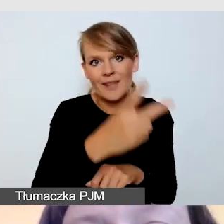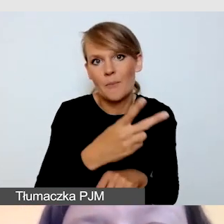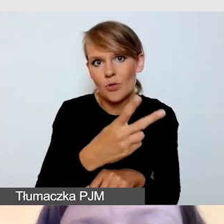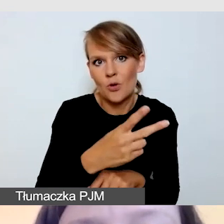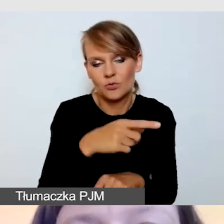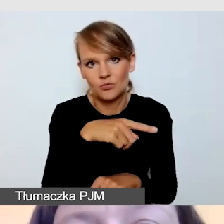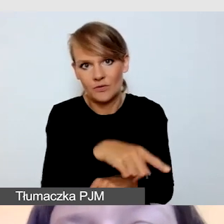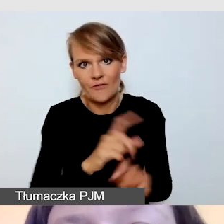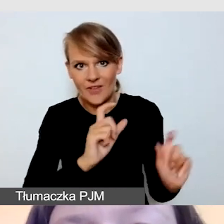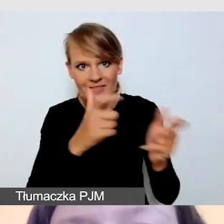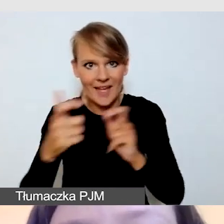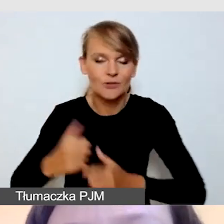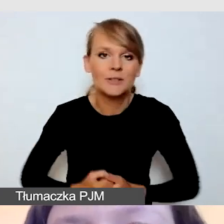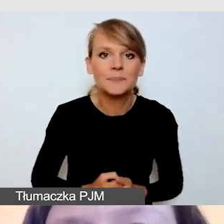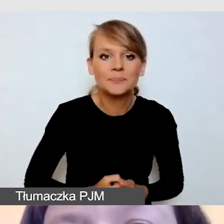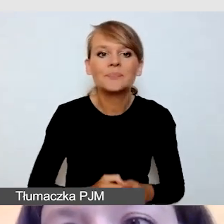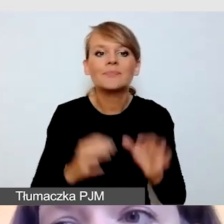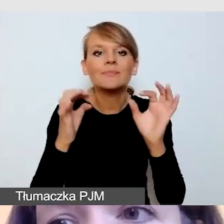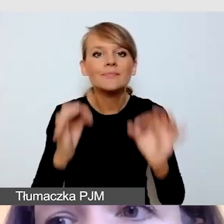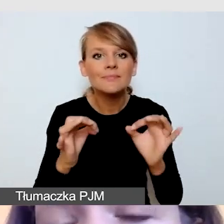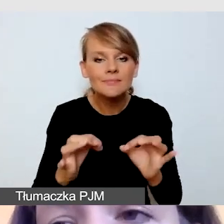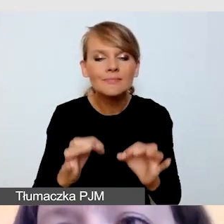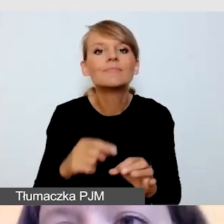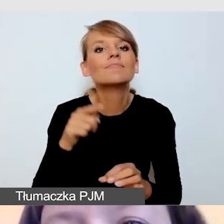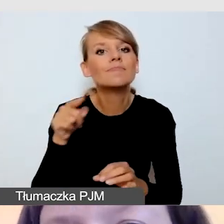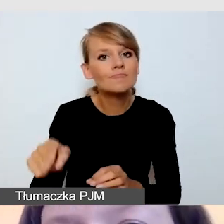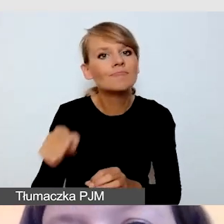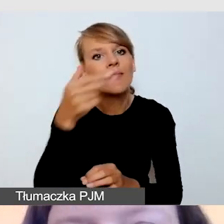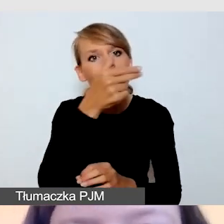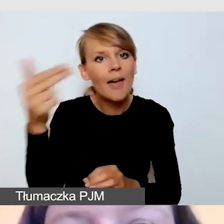Dziś mówimy o dostępności transmisji online.